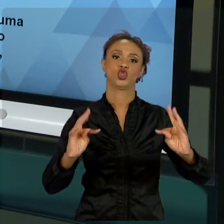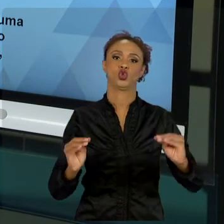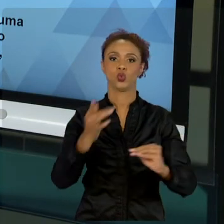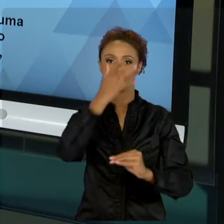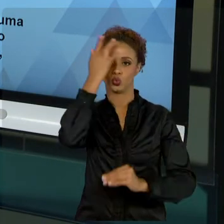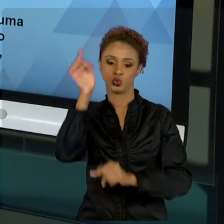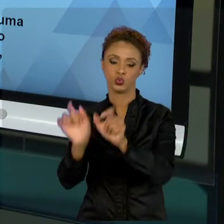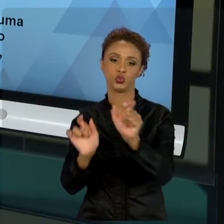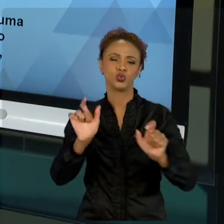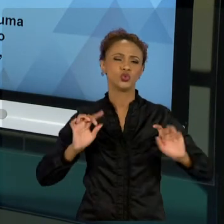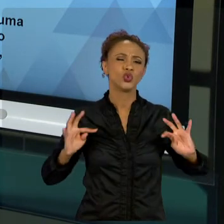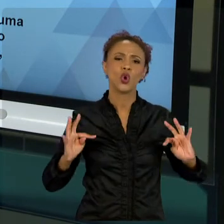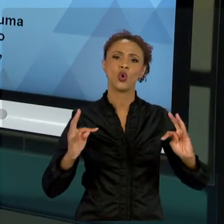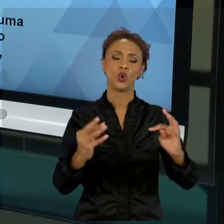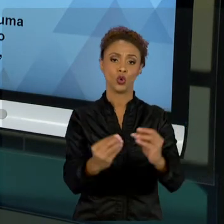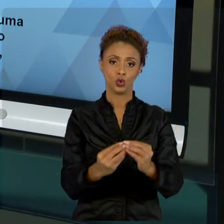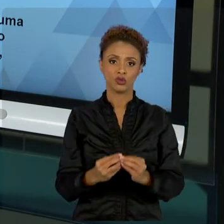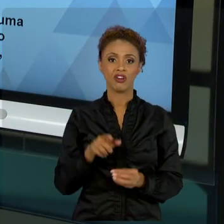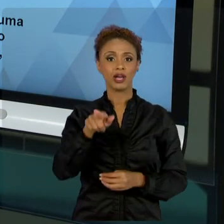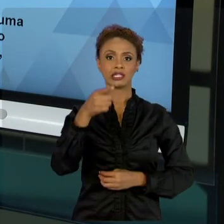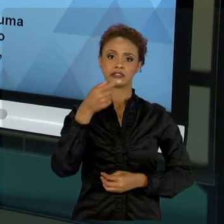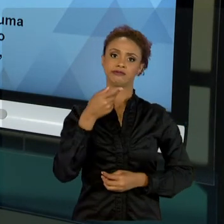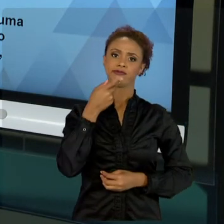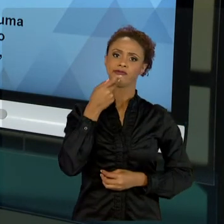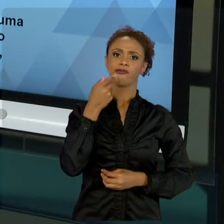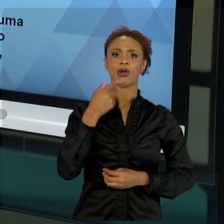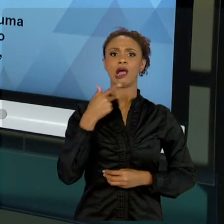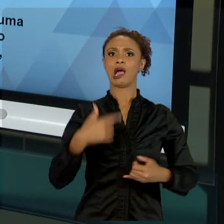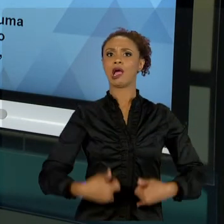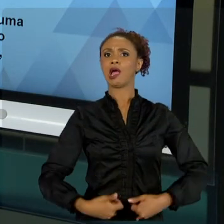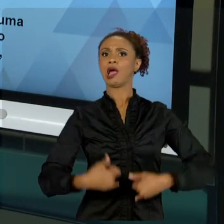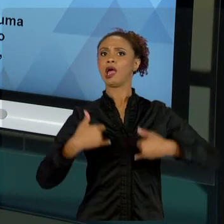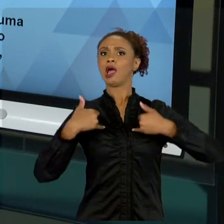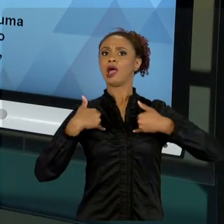ESSE NOSSO EGO DE QUERER APARECER, PORQUE VOCÊ